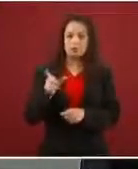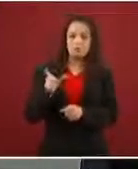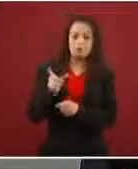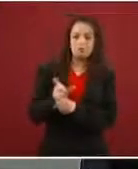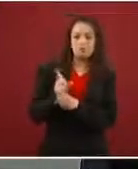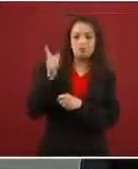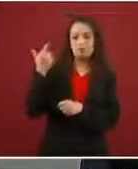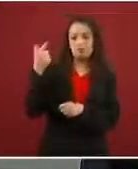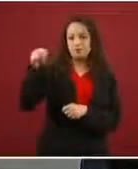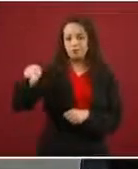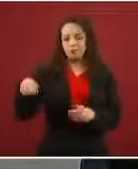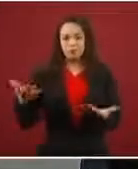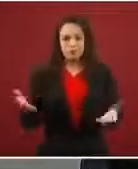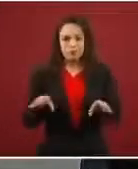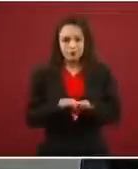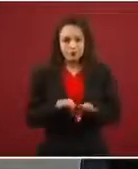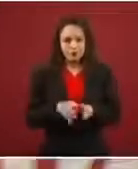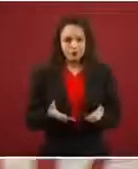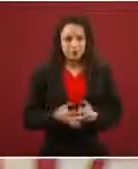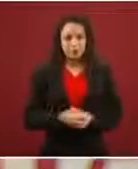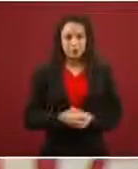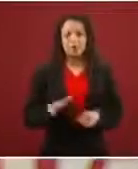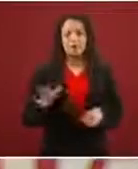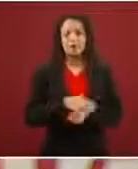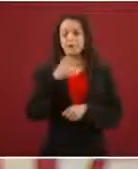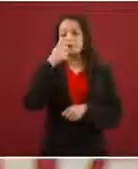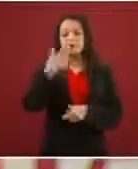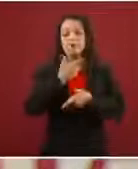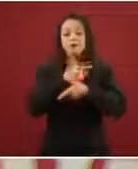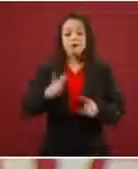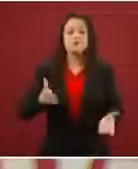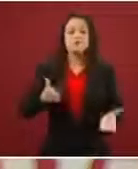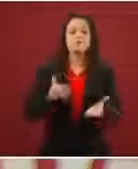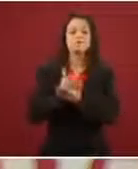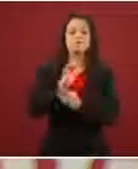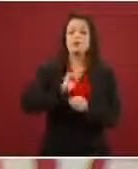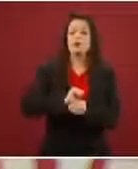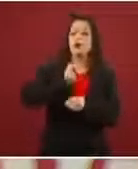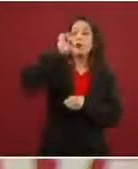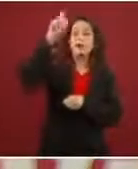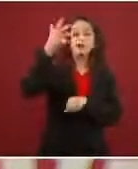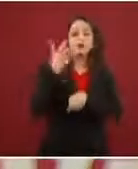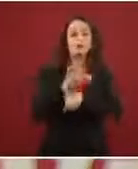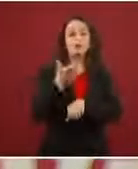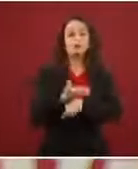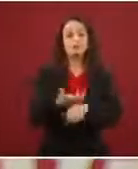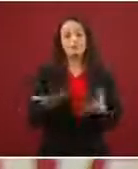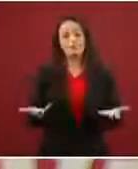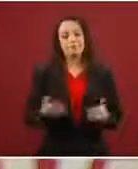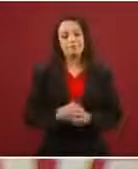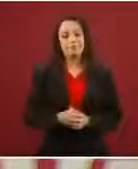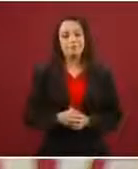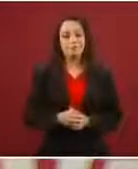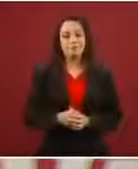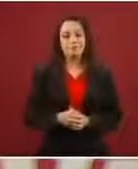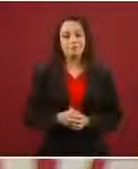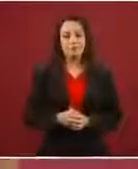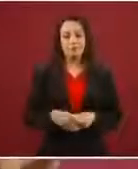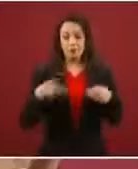Porque habían ofrecido libre paso hasta Estados Unidos previo módica suma, que para la gente es un esfuerzo inmenso.